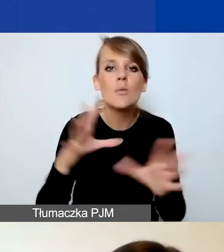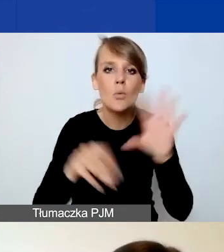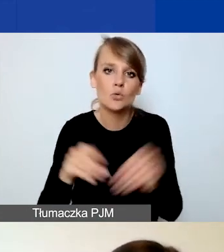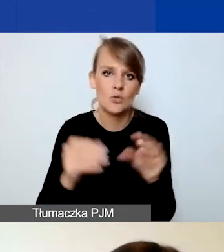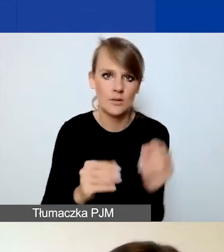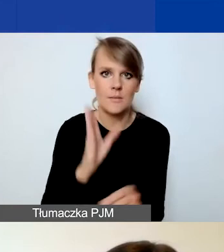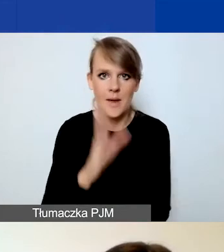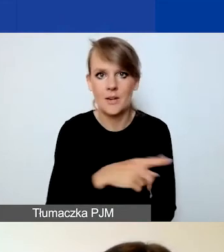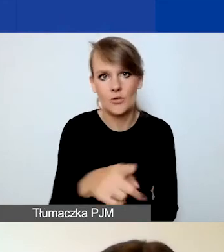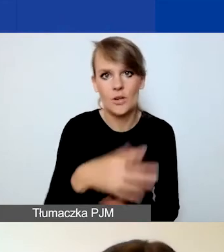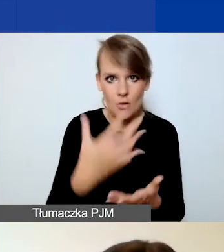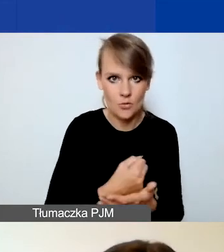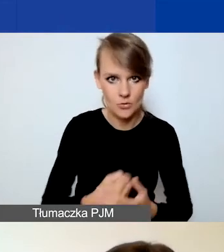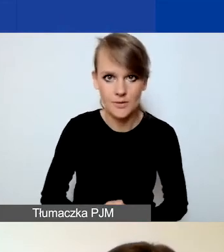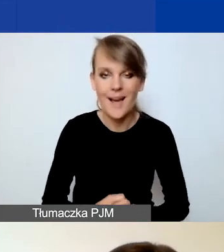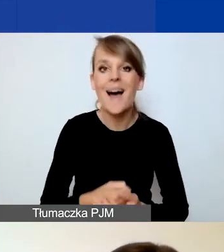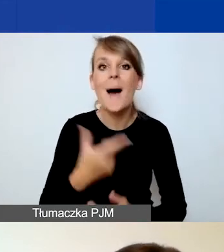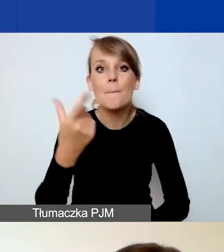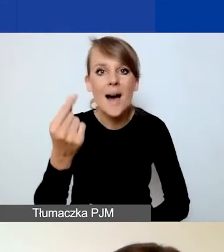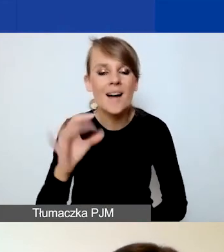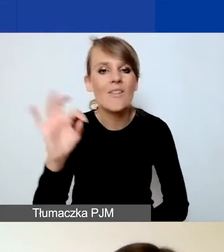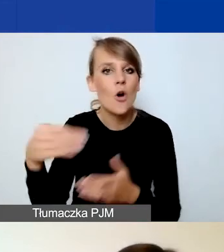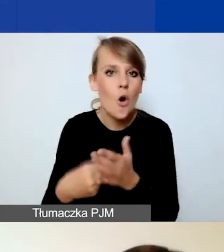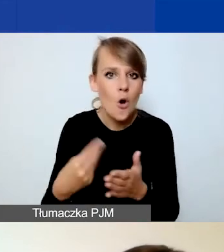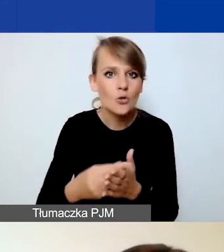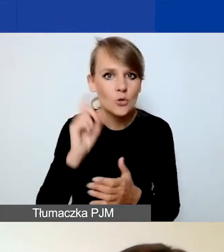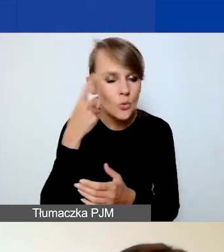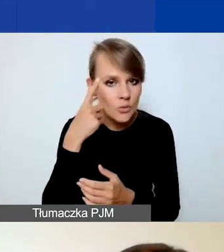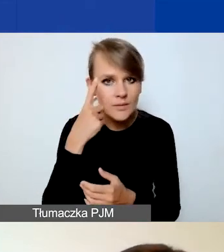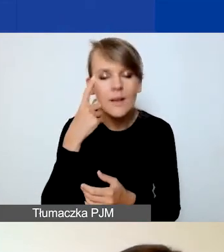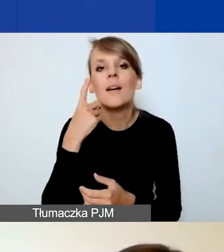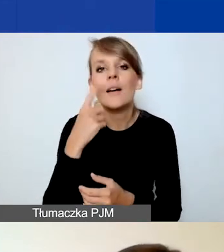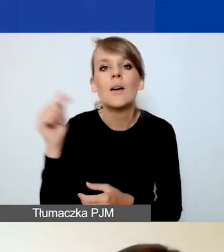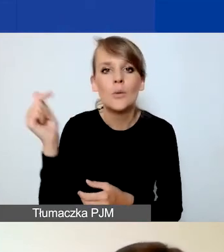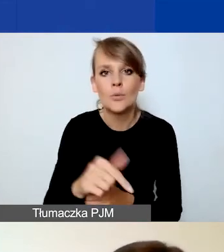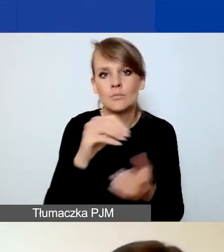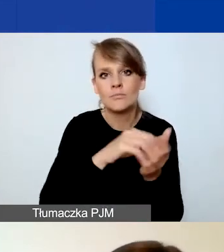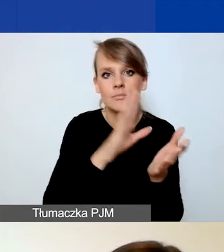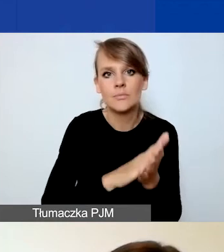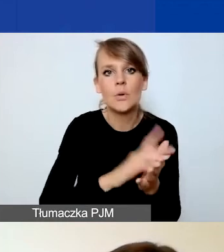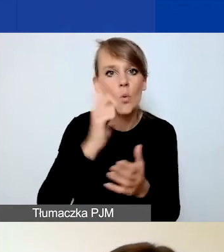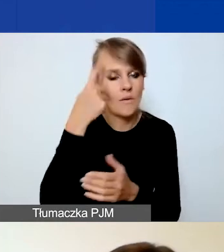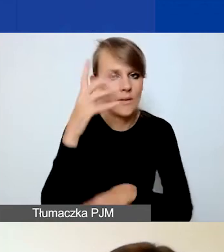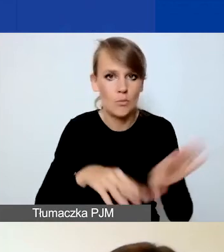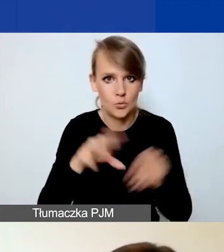Natomiast koszty tych partnerów, te zasadnicze koszty muszą znaleźć się w głównym budżecie.